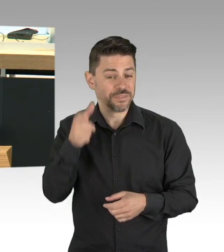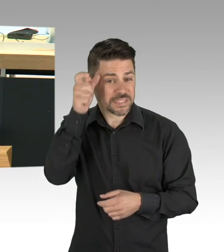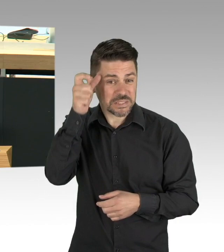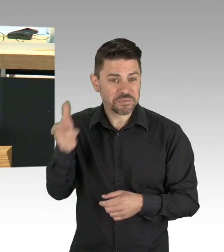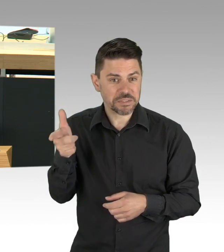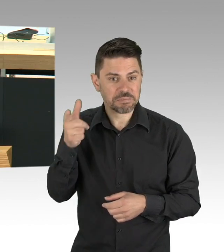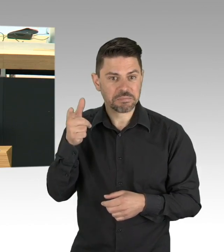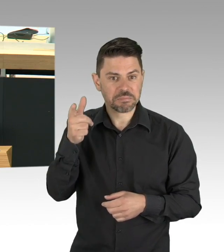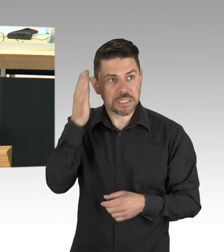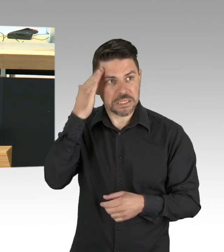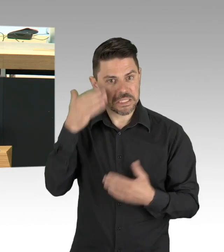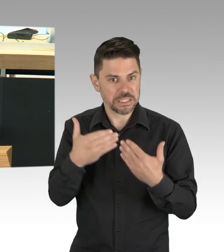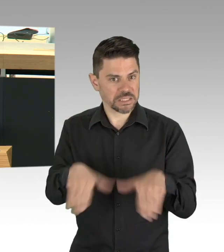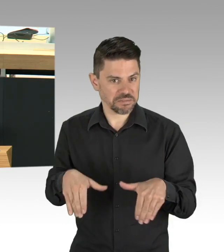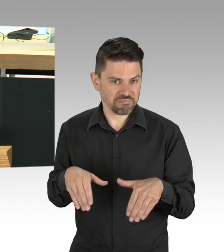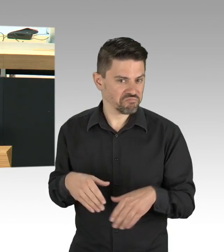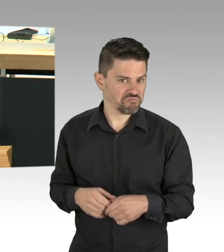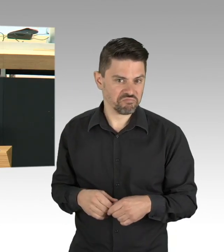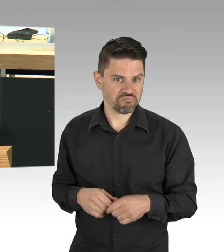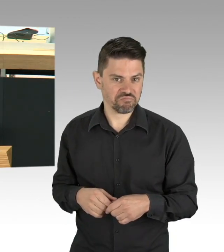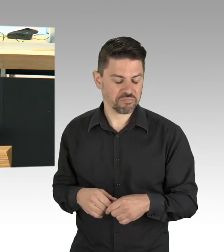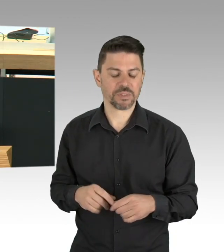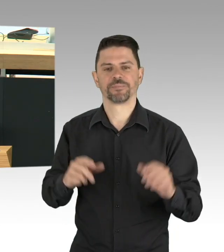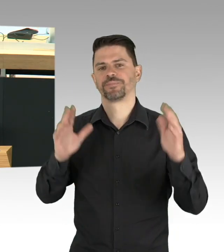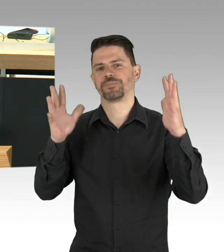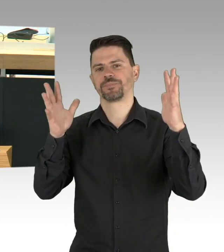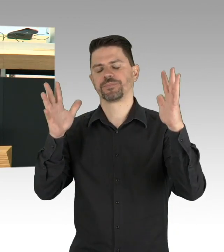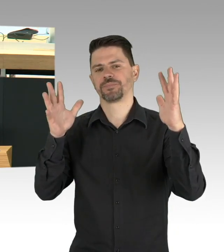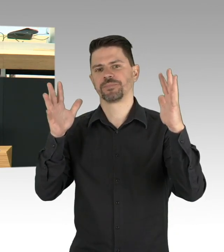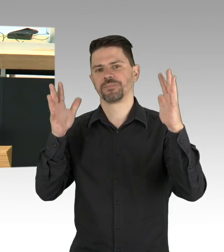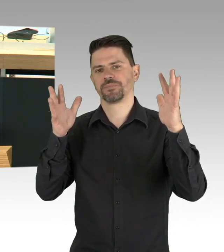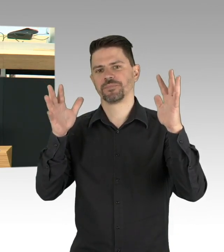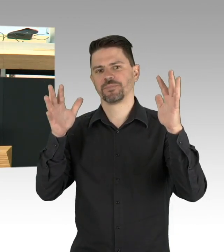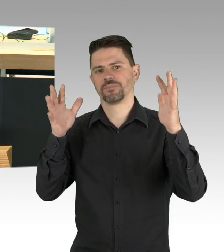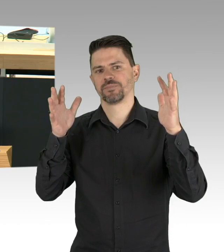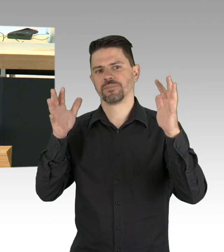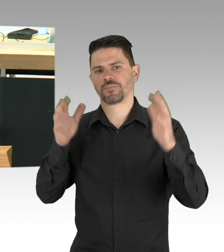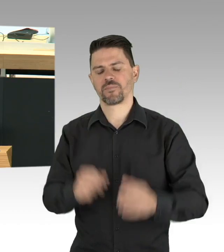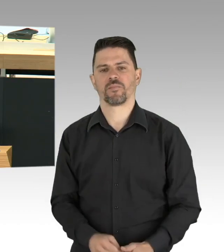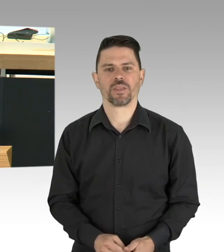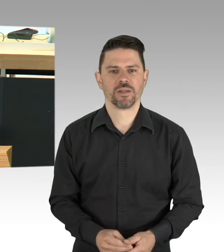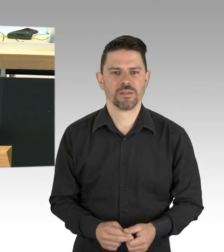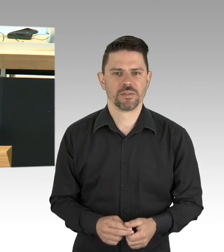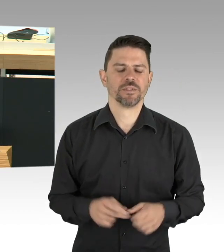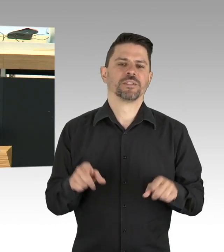Ein Lager ausgerichtet auf ein paar Tausend Menschen, jetzt belegt mit 25.000, ist eine Katastrophe in den Zeiten von Corona.